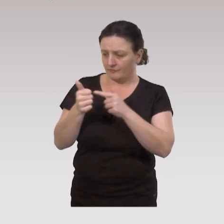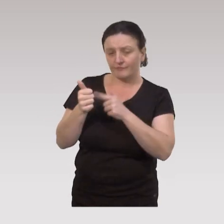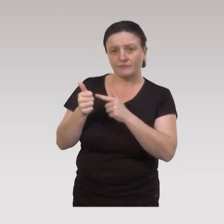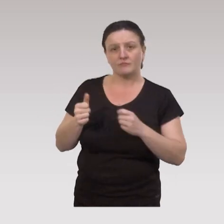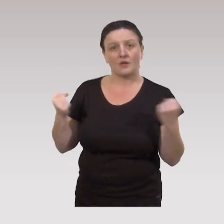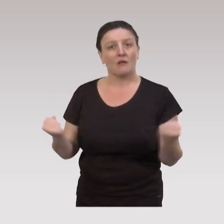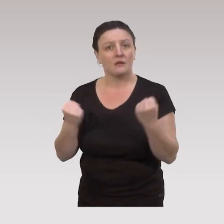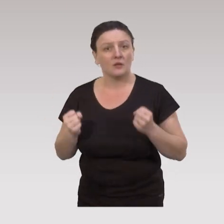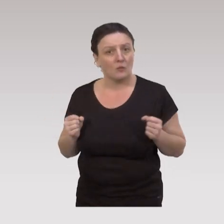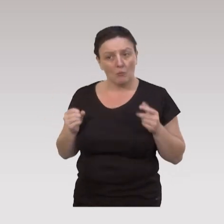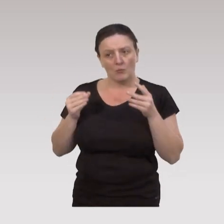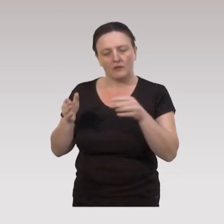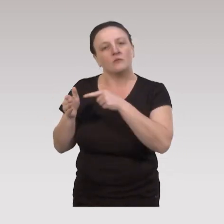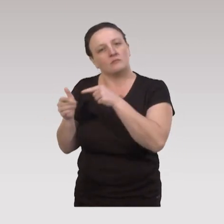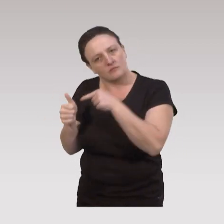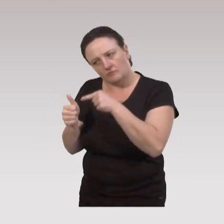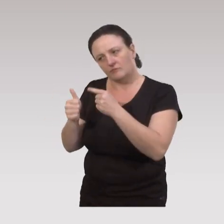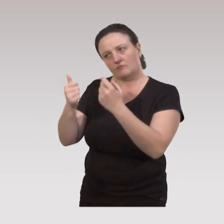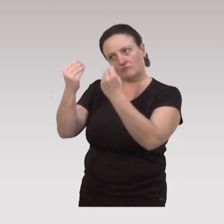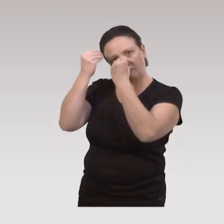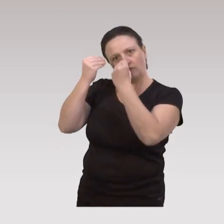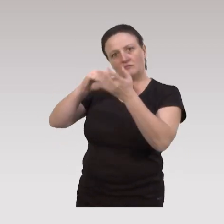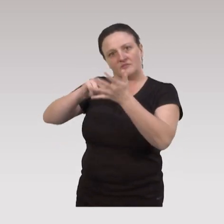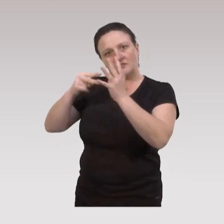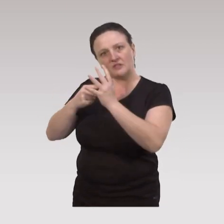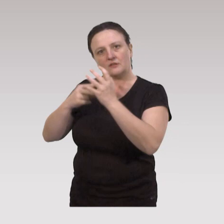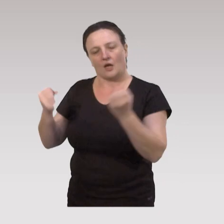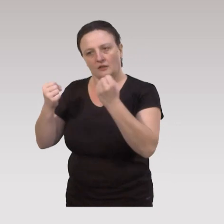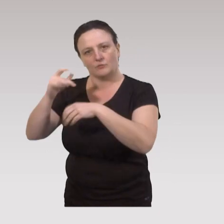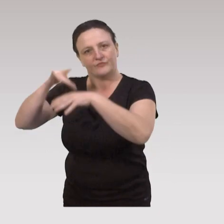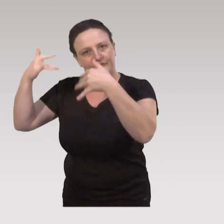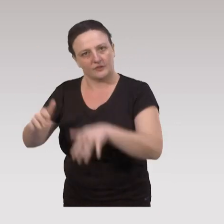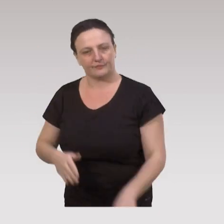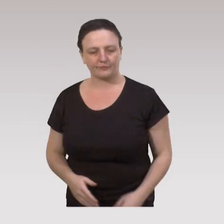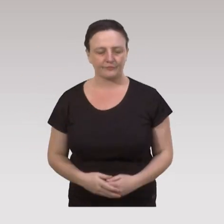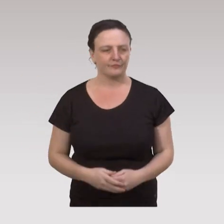et par un animateur bénévole, mais formé aux techniques d’animation des ateliers du « bien vieillir ».